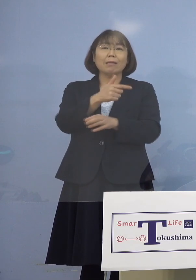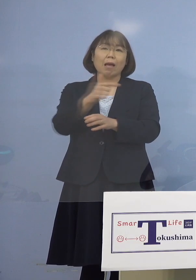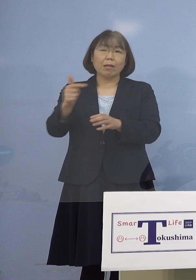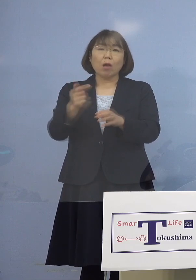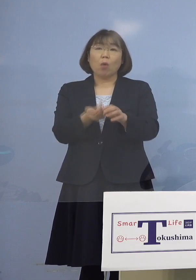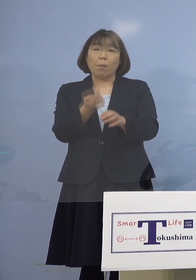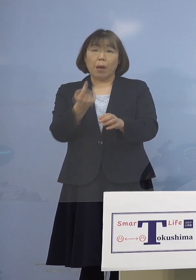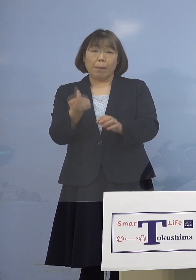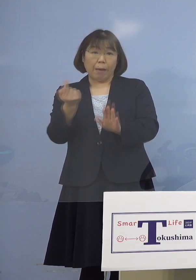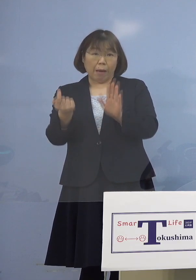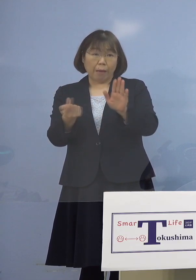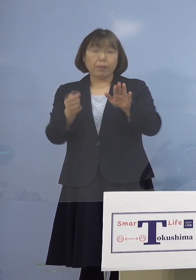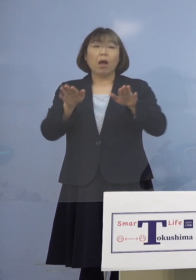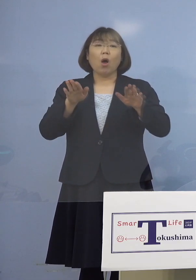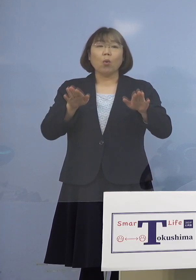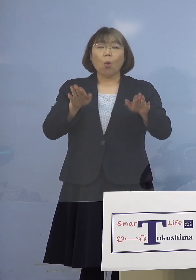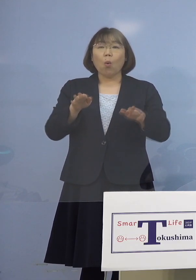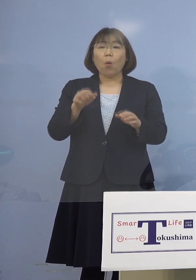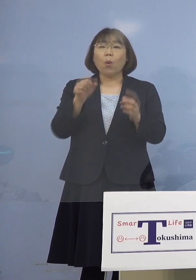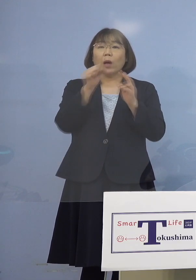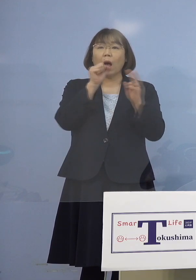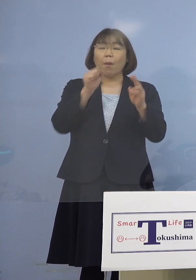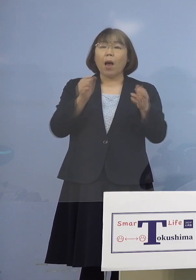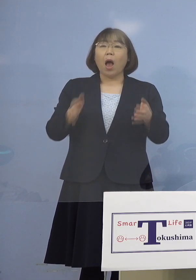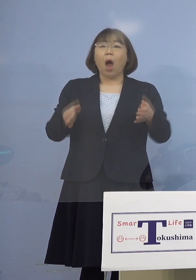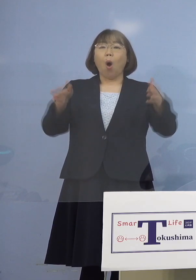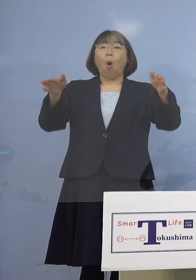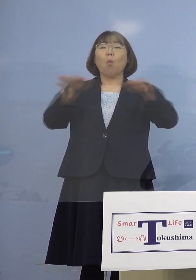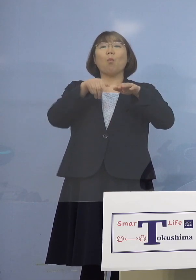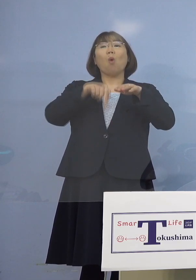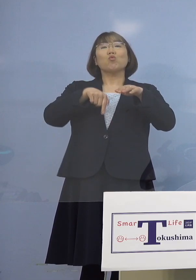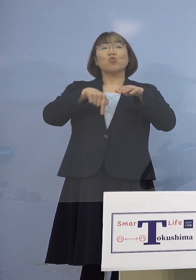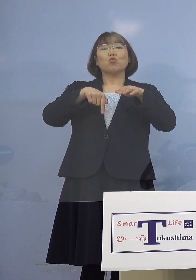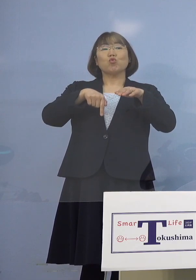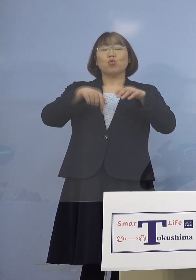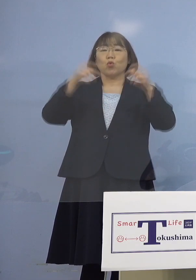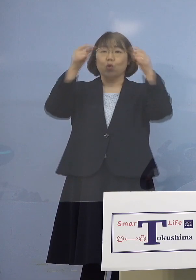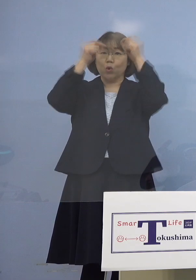今回はカラオケボックスということで いわゆる個室で